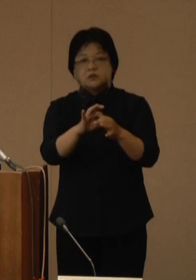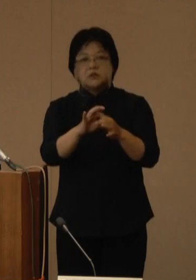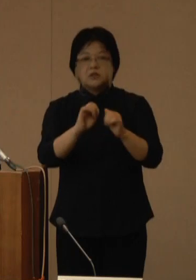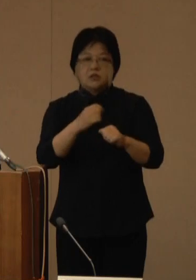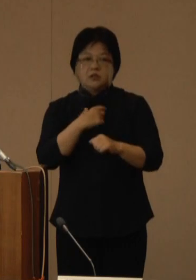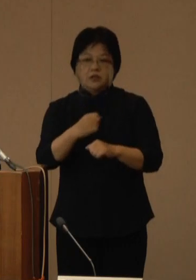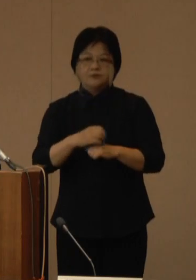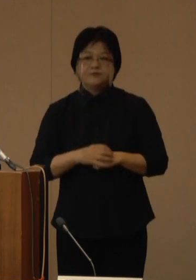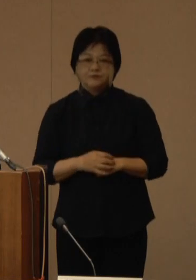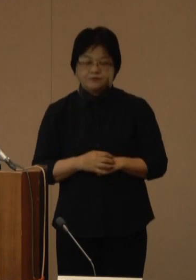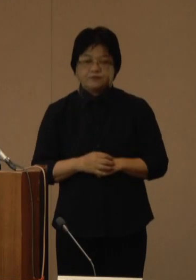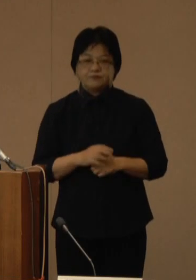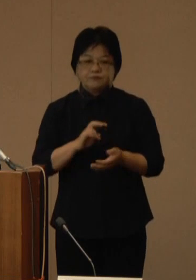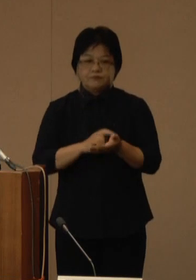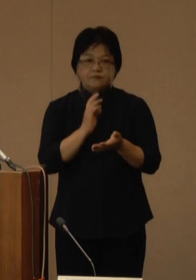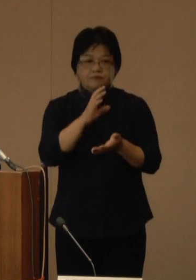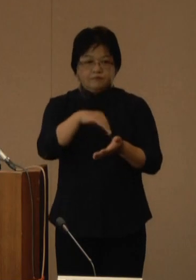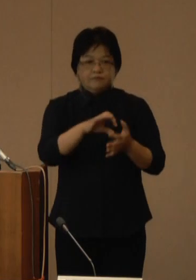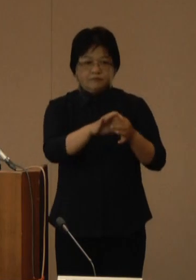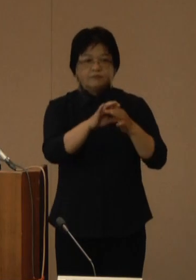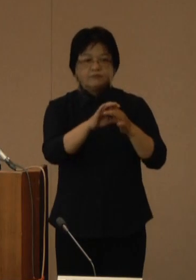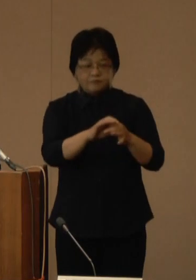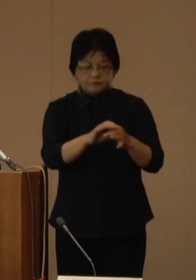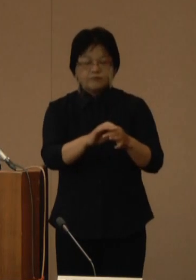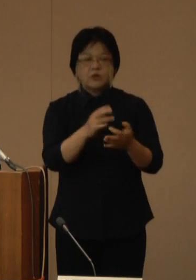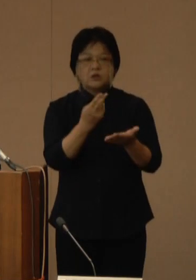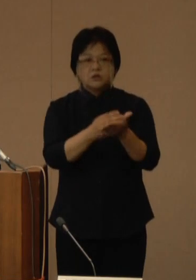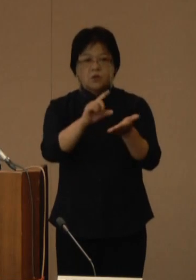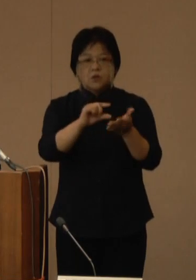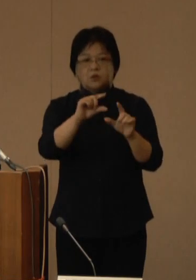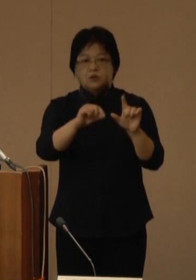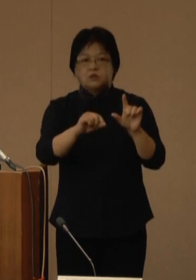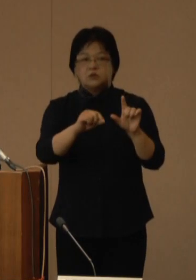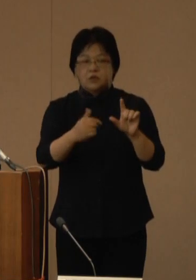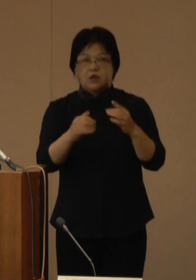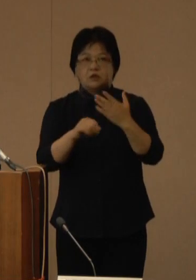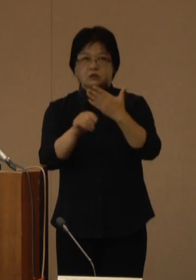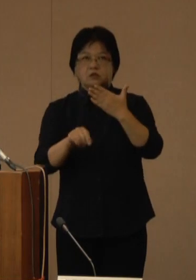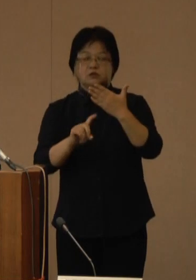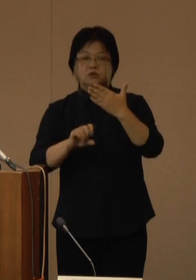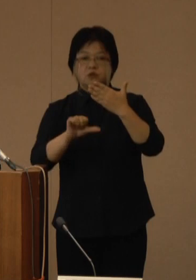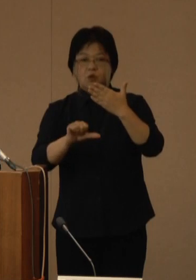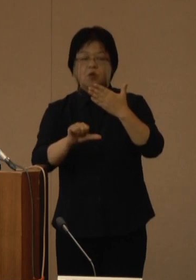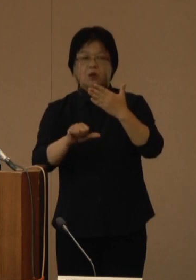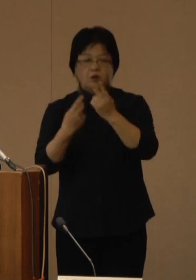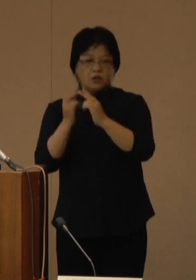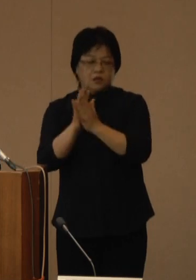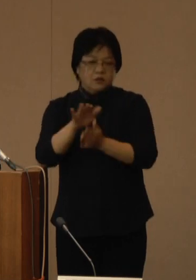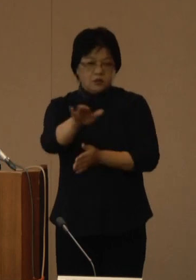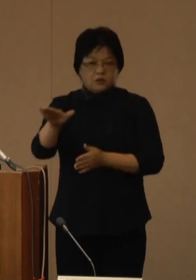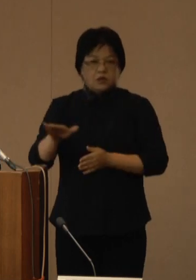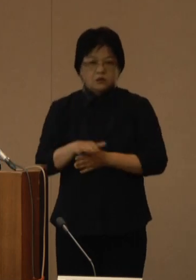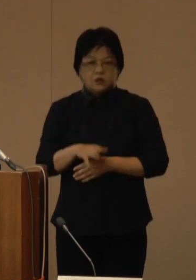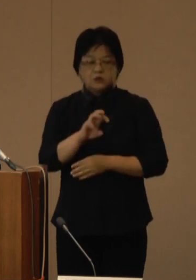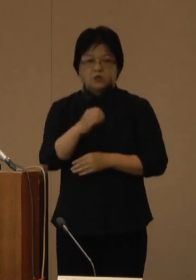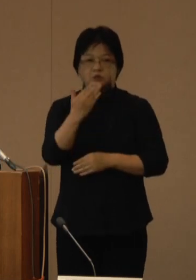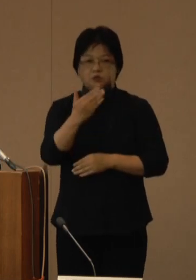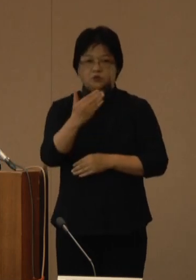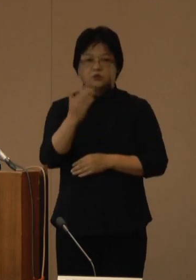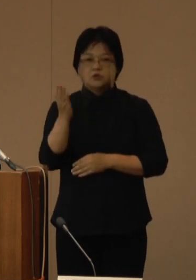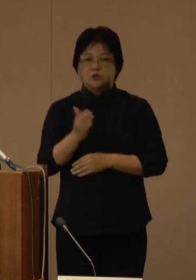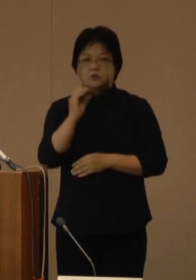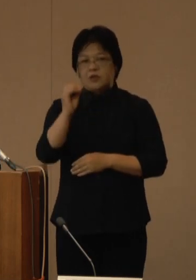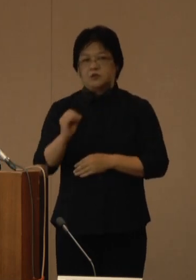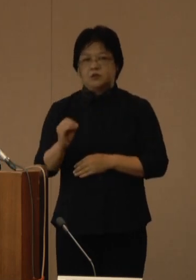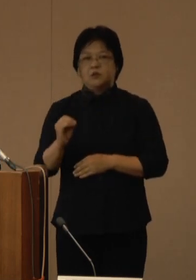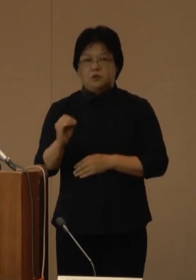医療機関における病床使用率については、9月15日現在、県全体で39.0％となっており、